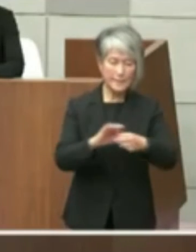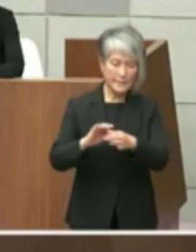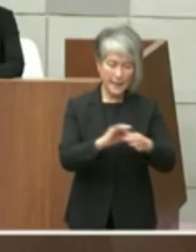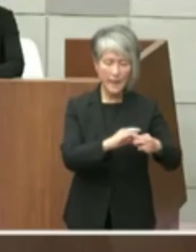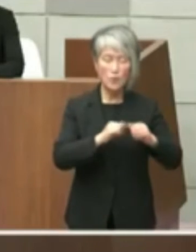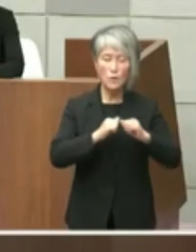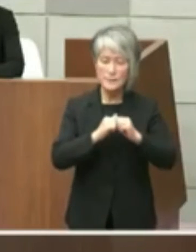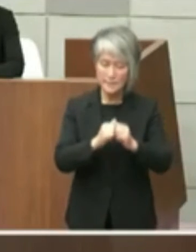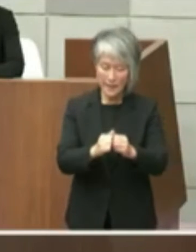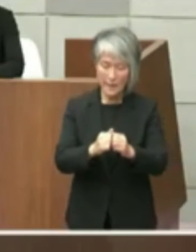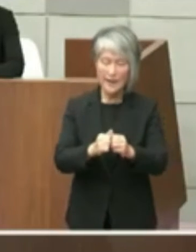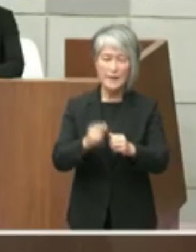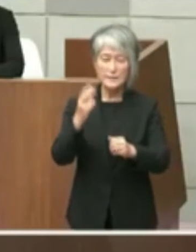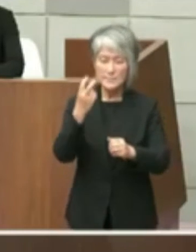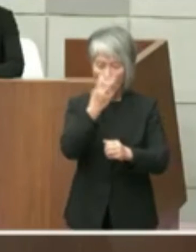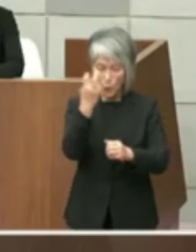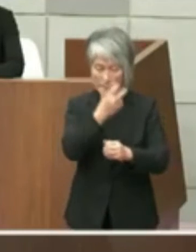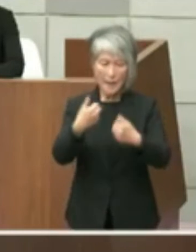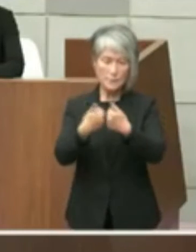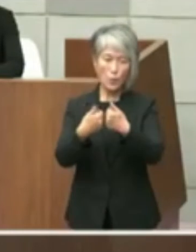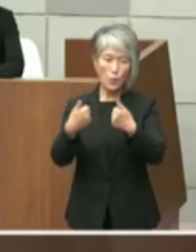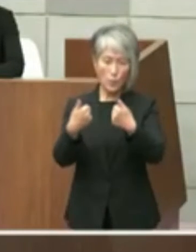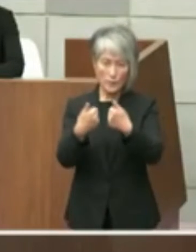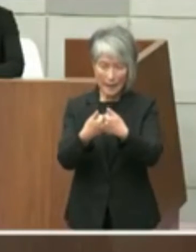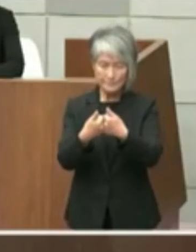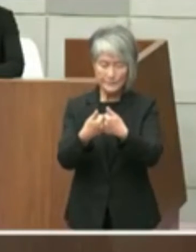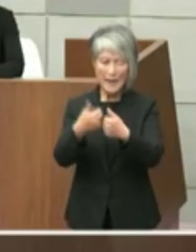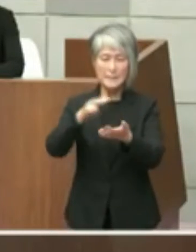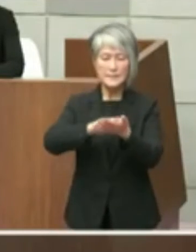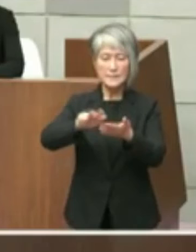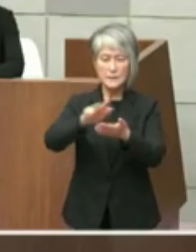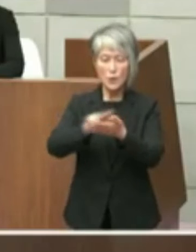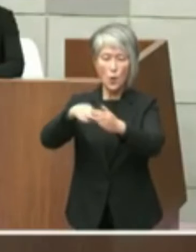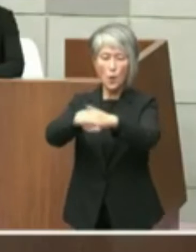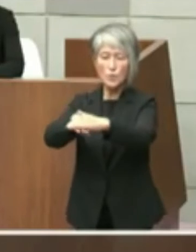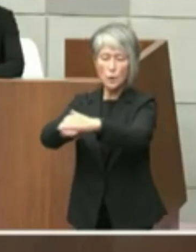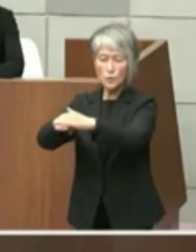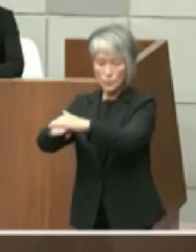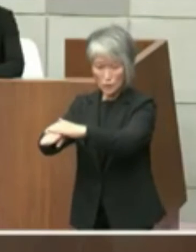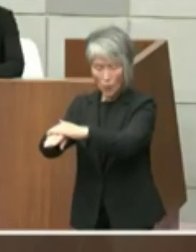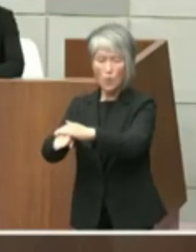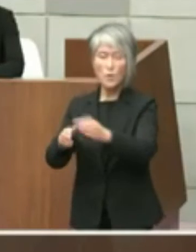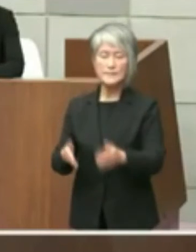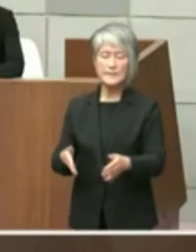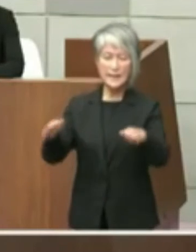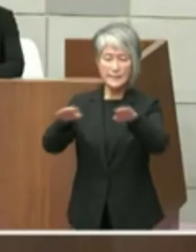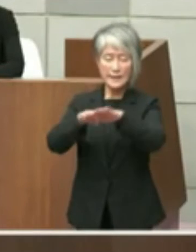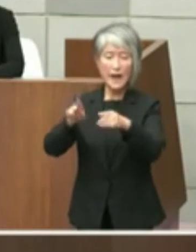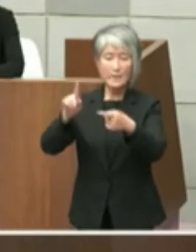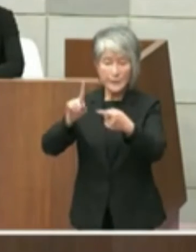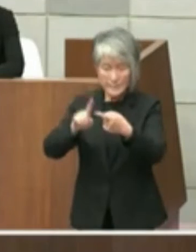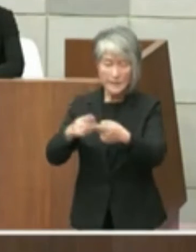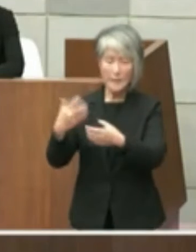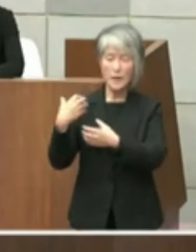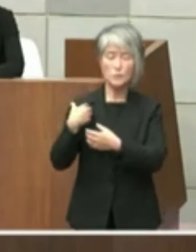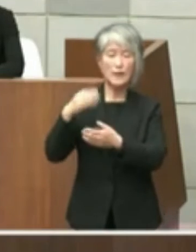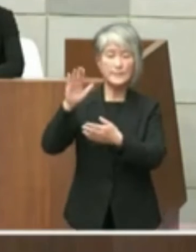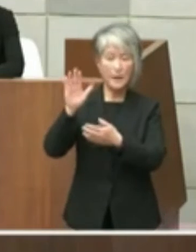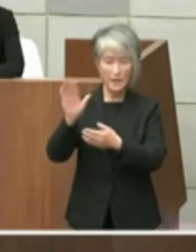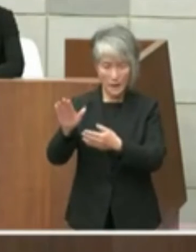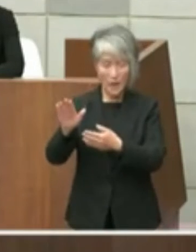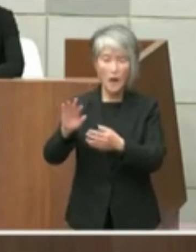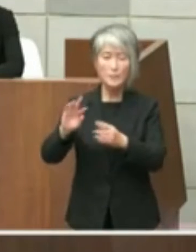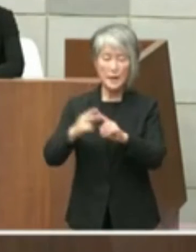調査相談資料保存のセンター的な役割を 果たしてきたことまた耐震補強工事を実施